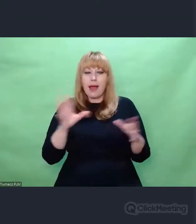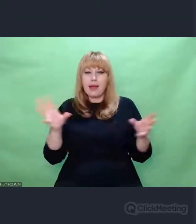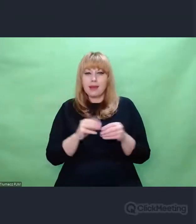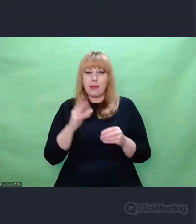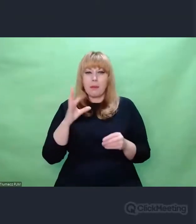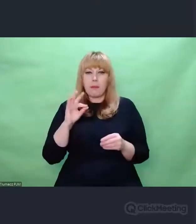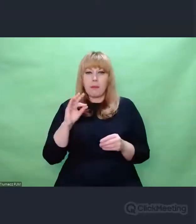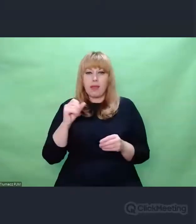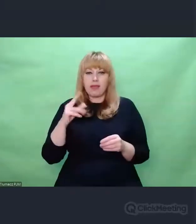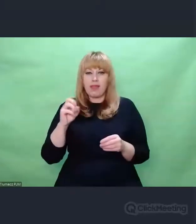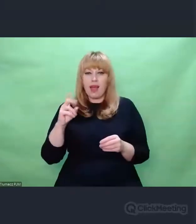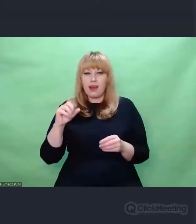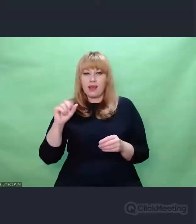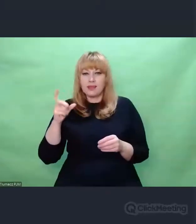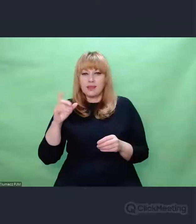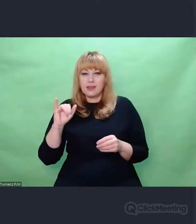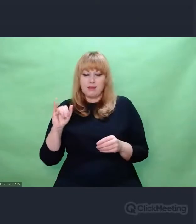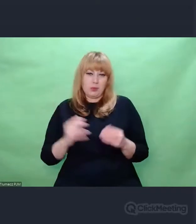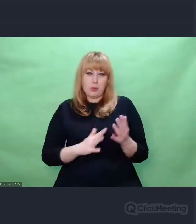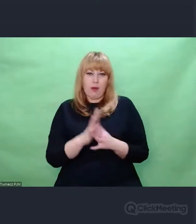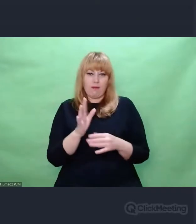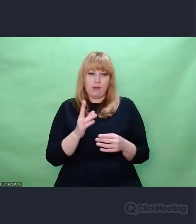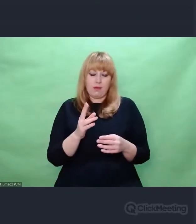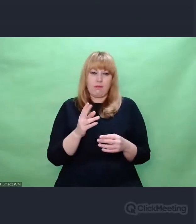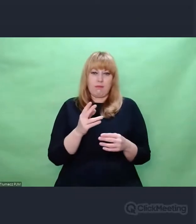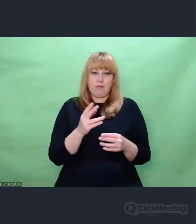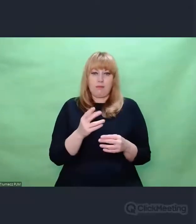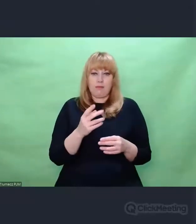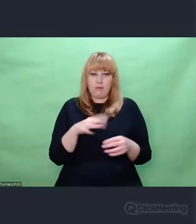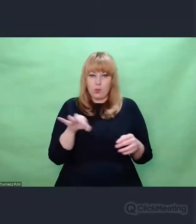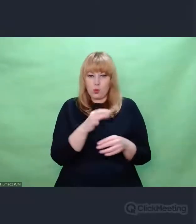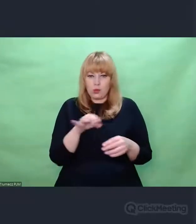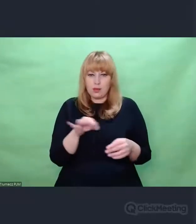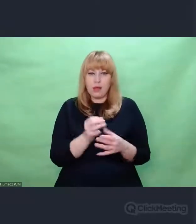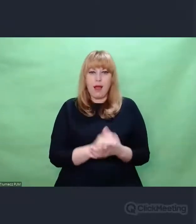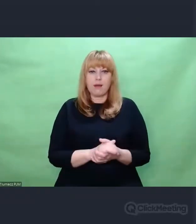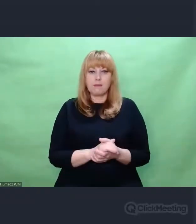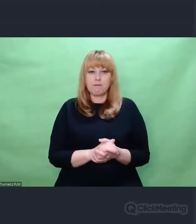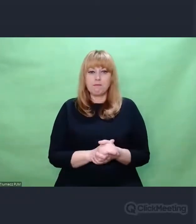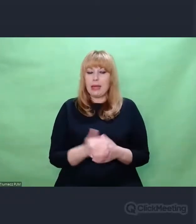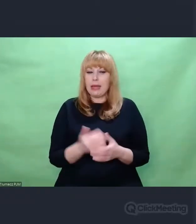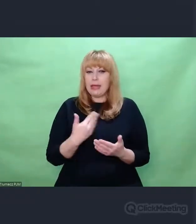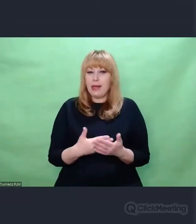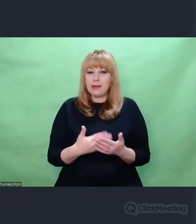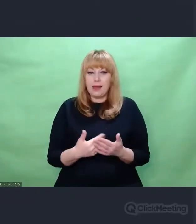I teraz budzi się we mnie taka refleksja